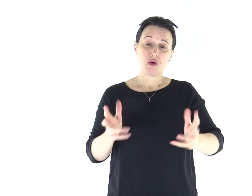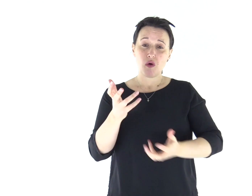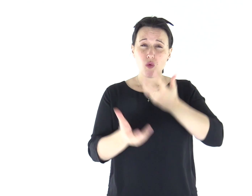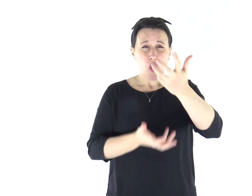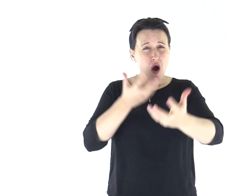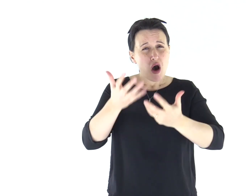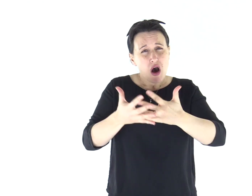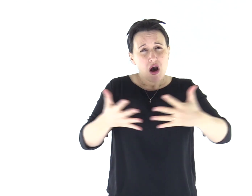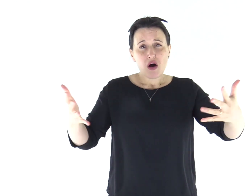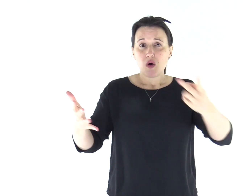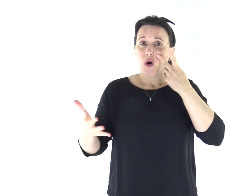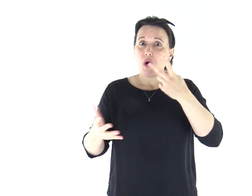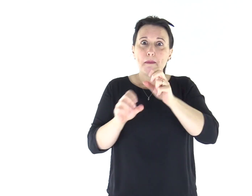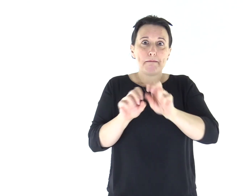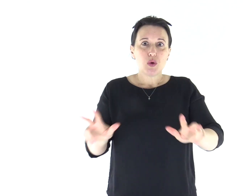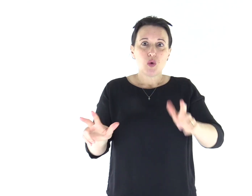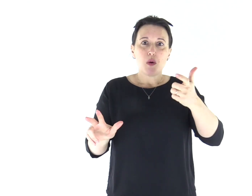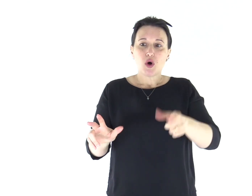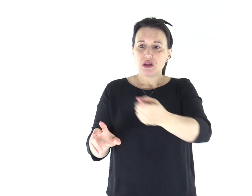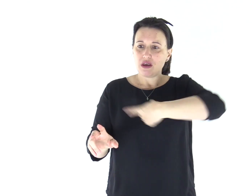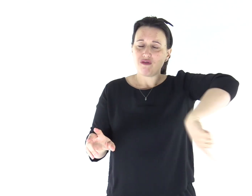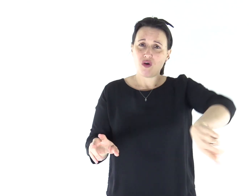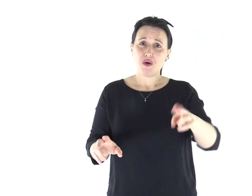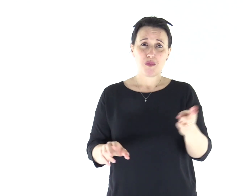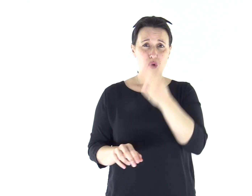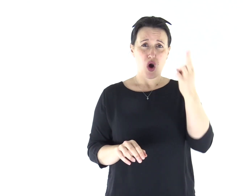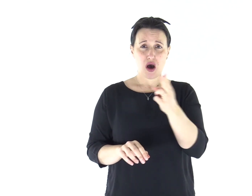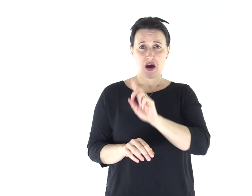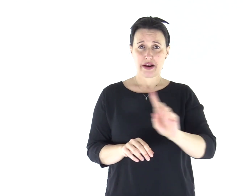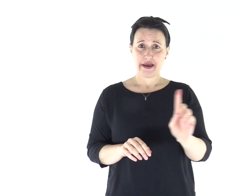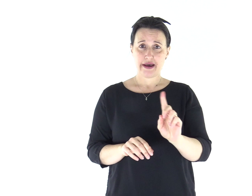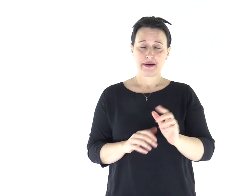e non veda più questo grande fuoco, perché non muoia".